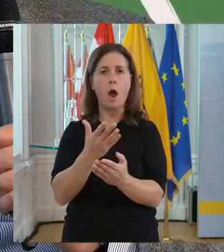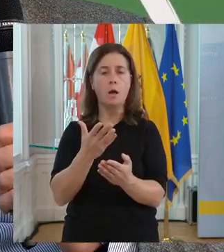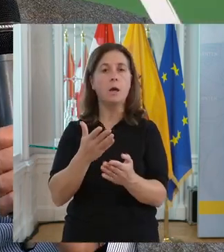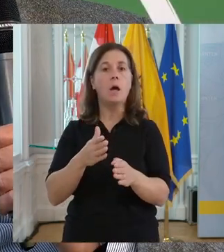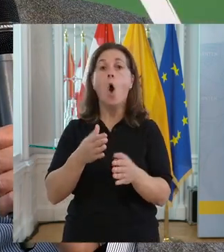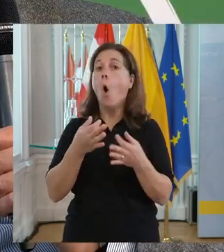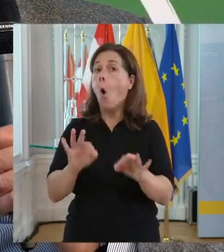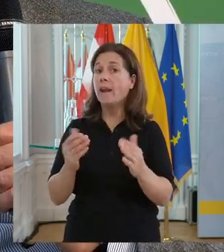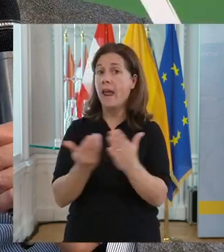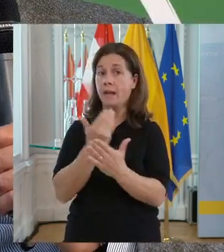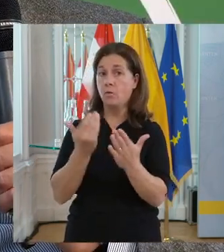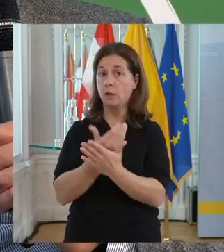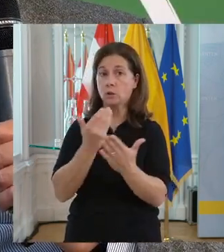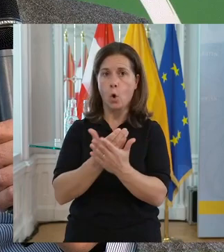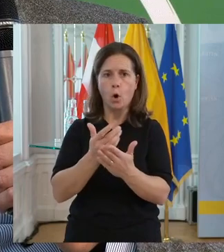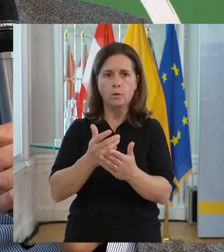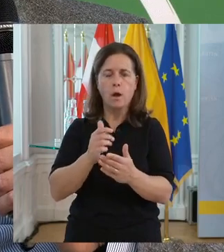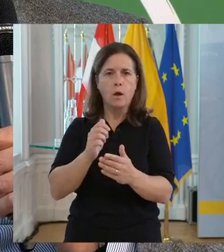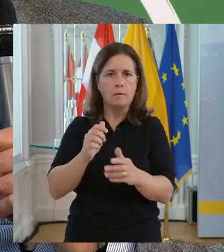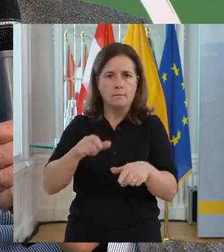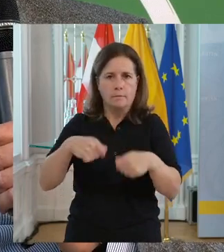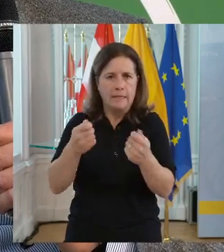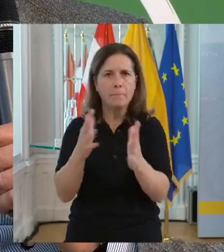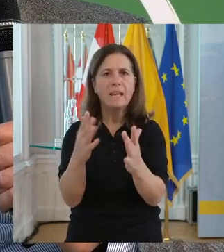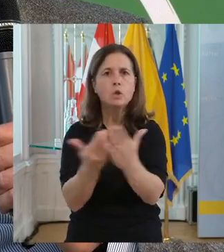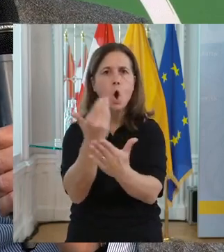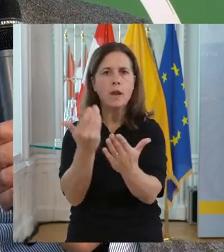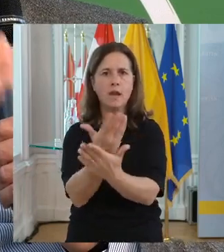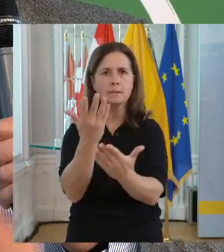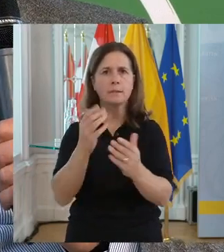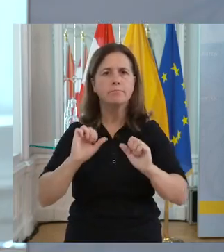Also die Innovation ist ganz essenziell und im Sozialbereich umso wichtiger.